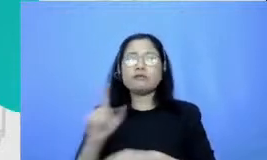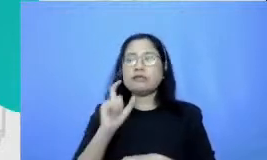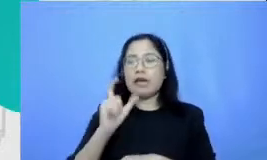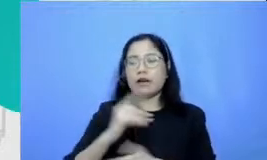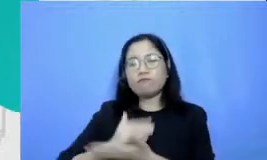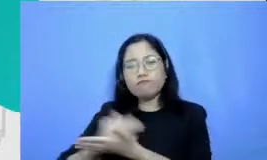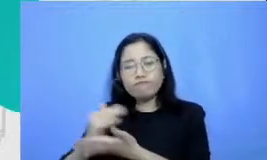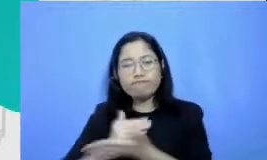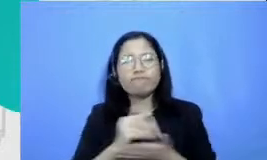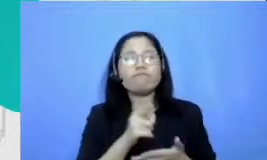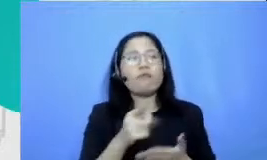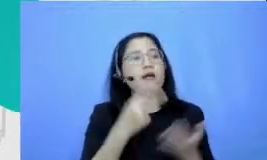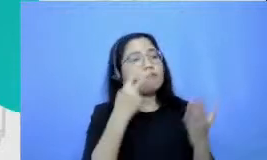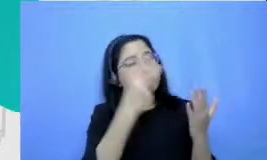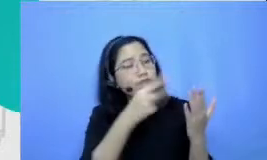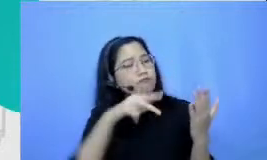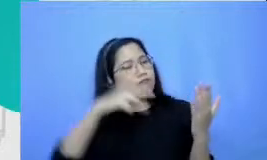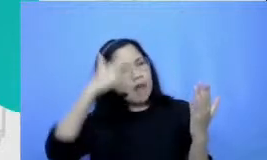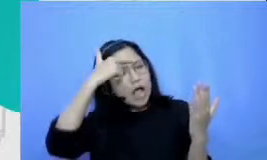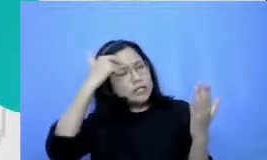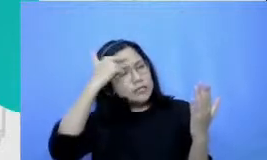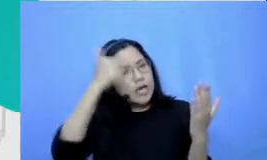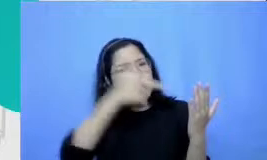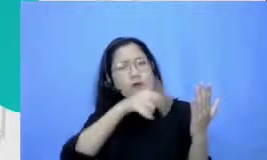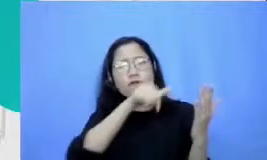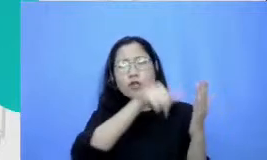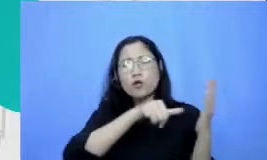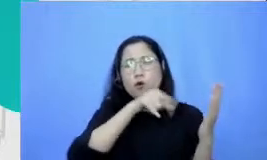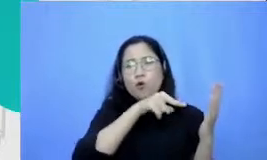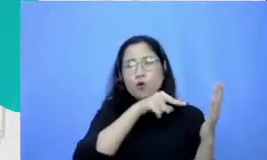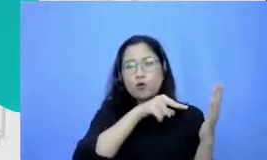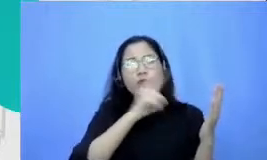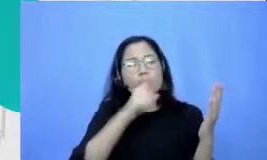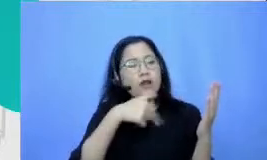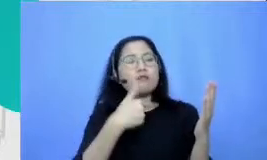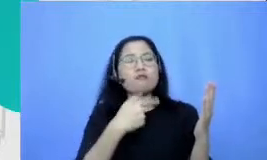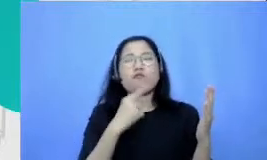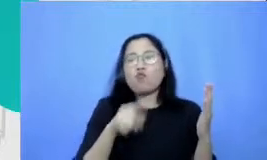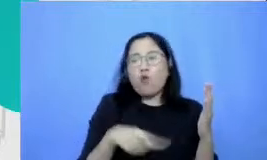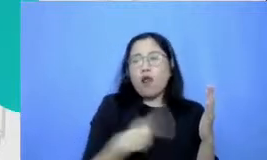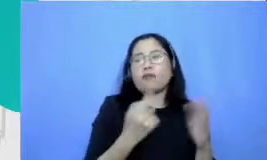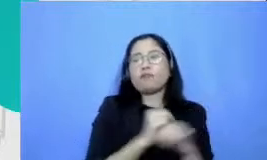teknik-teknik yang lebih sederhana mulai dari situ praktikan secara konsisten kemudian bercerai Ibu